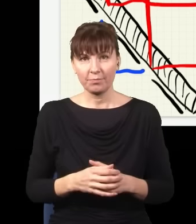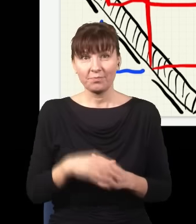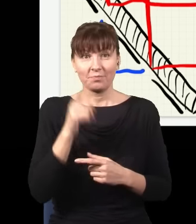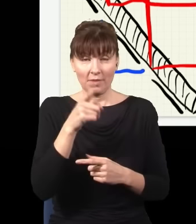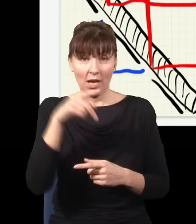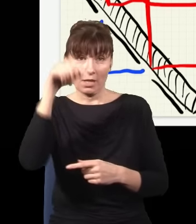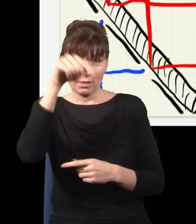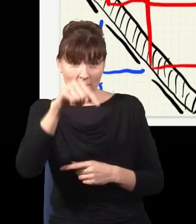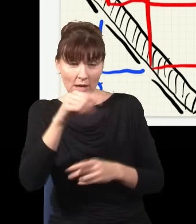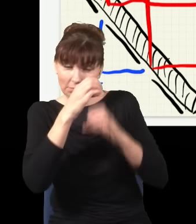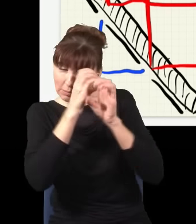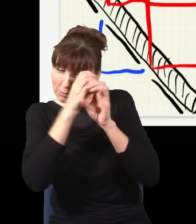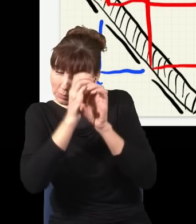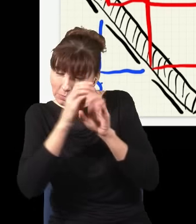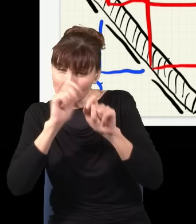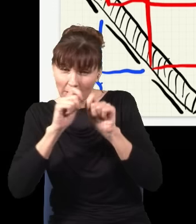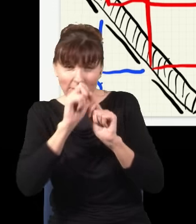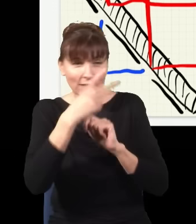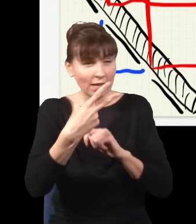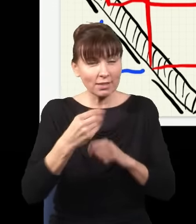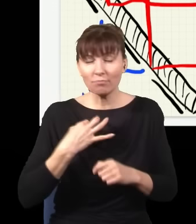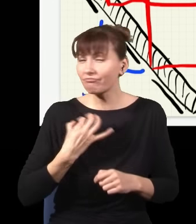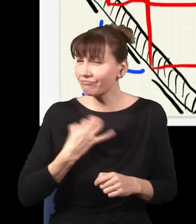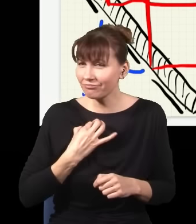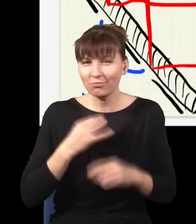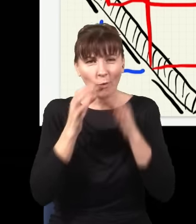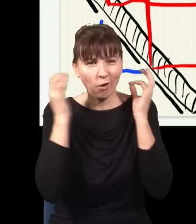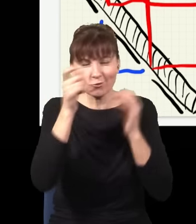który patrzy z lupą, czy jest detektor, czy kot, czy człowiek, to nie ma żadnego znaczenia.